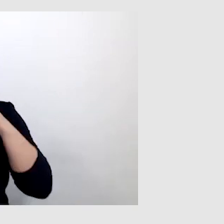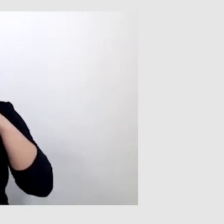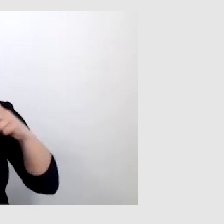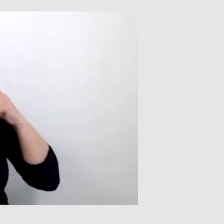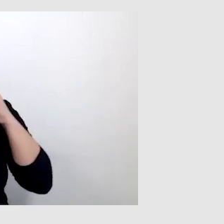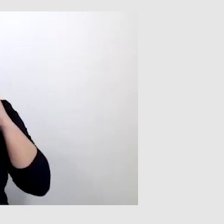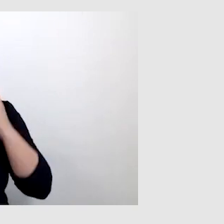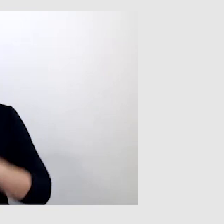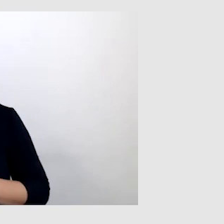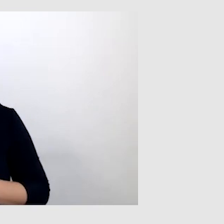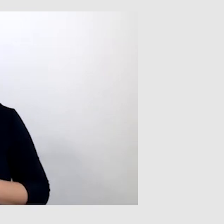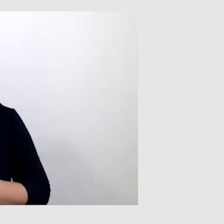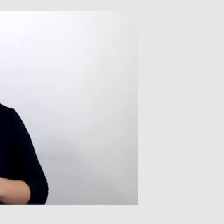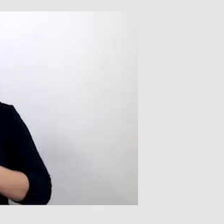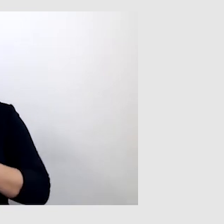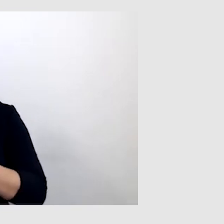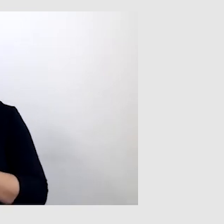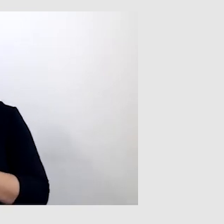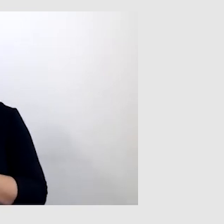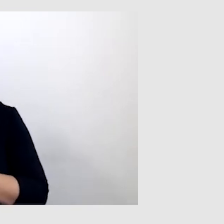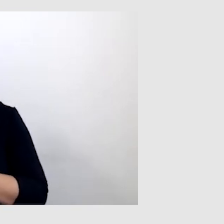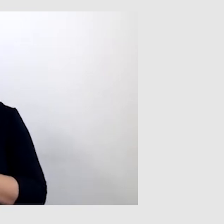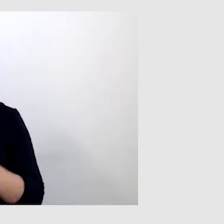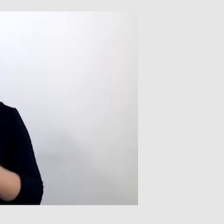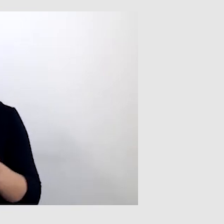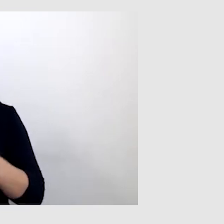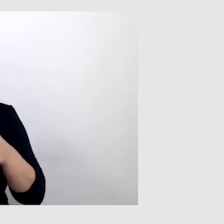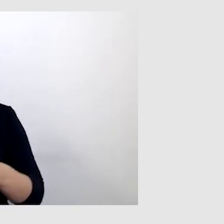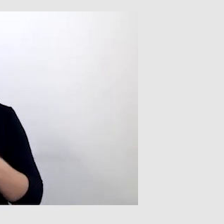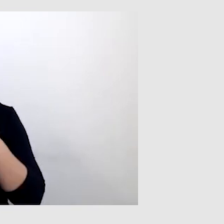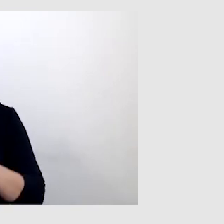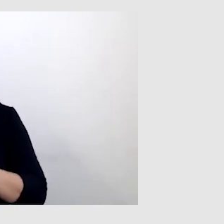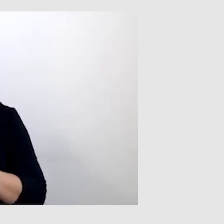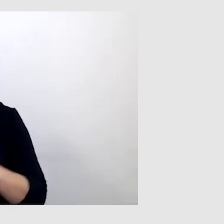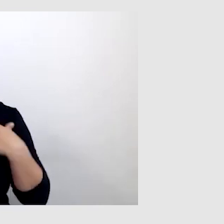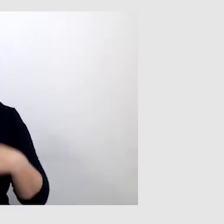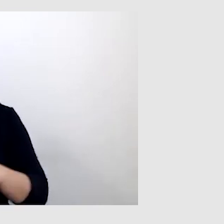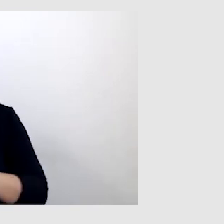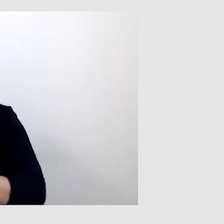pandemia wyraźnie pokazała, że osoby z niepełnosprawnością słuchu